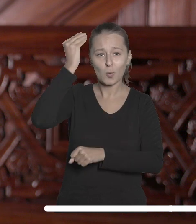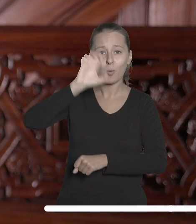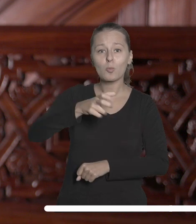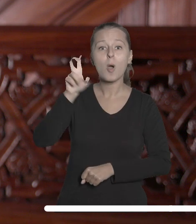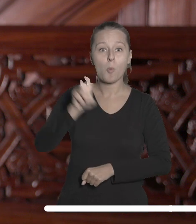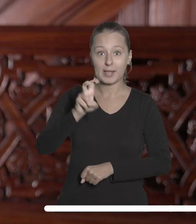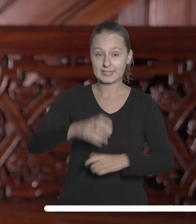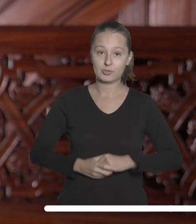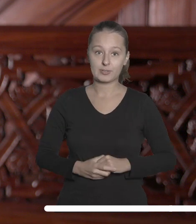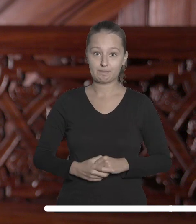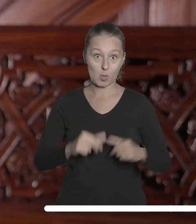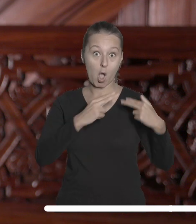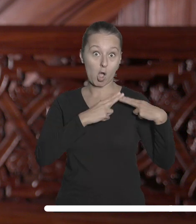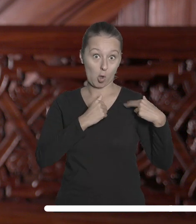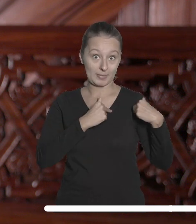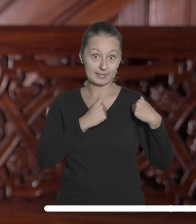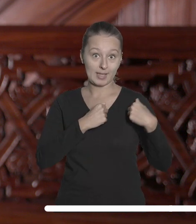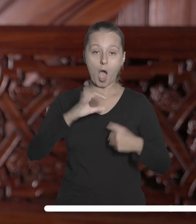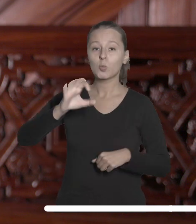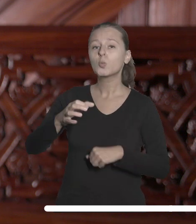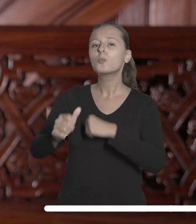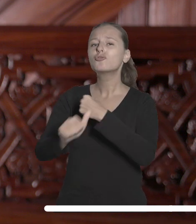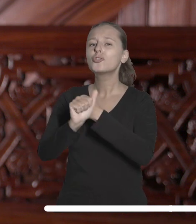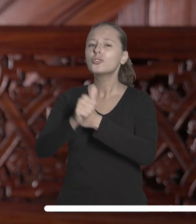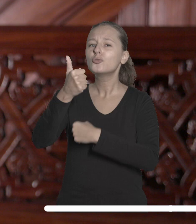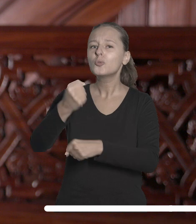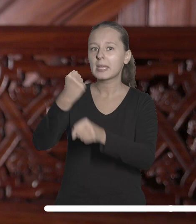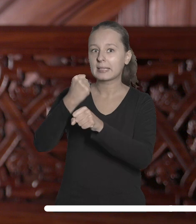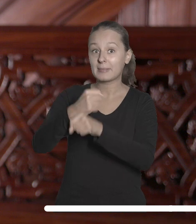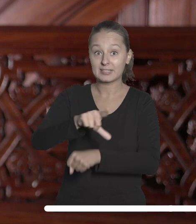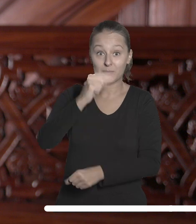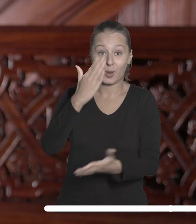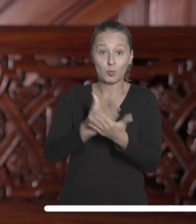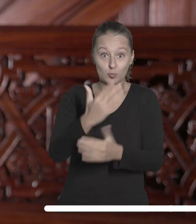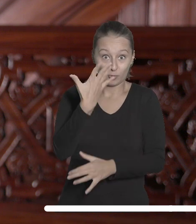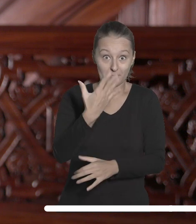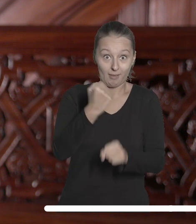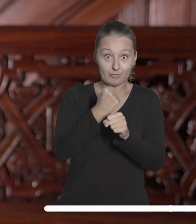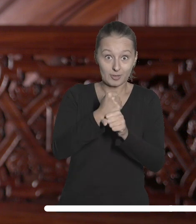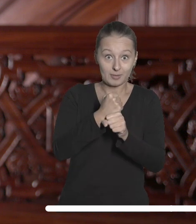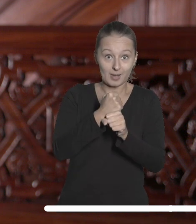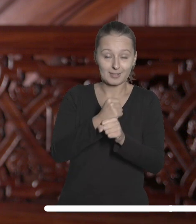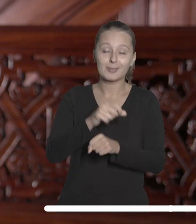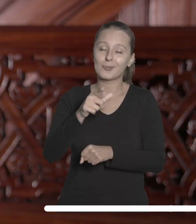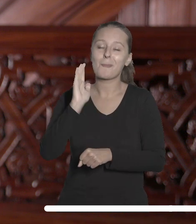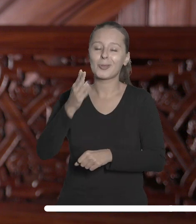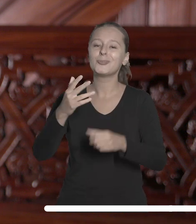Kapituła wybrała już 5 spośród 61 prac nadesłanych w dziewiątej edycji konkursu.